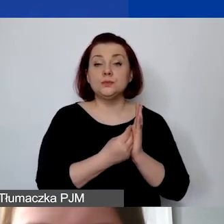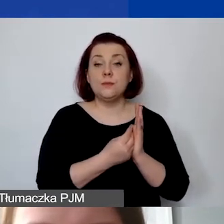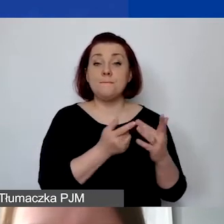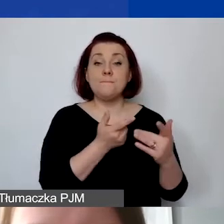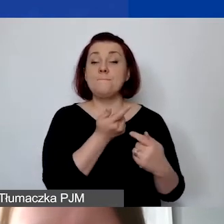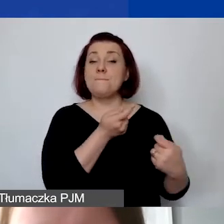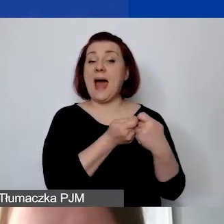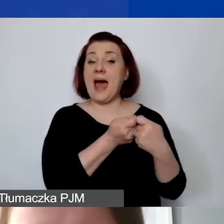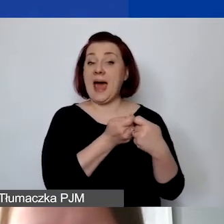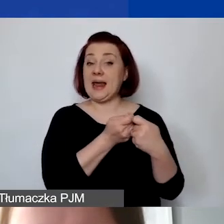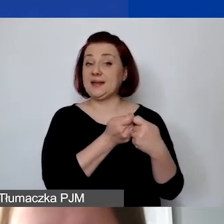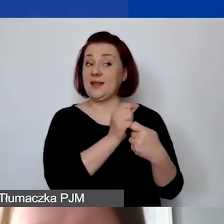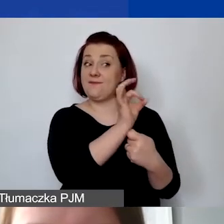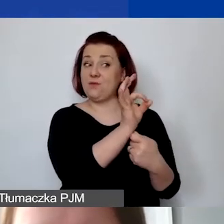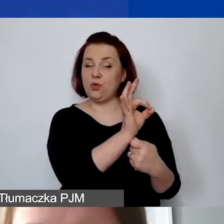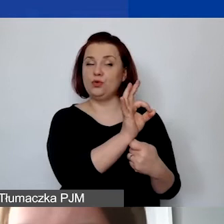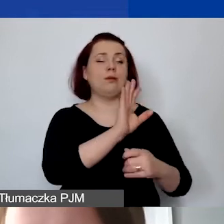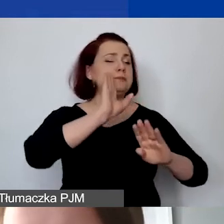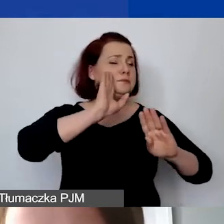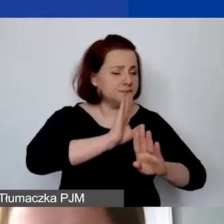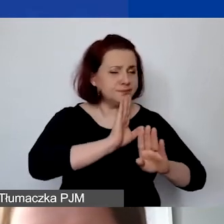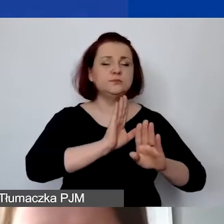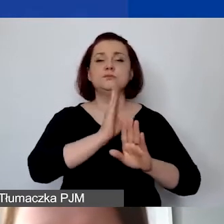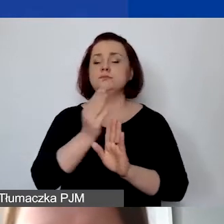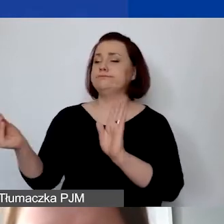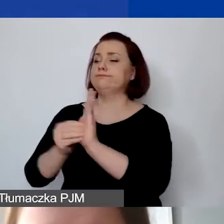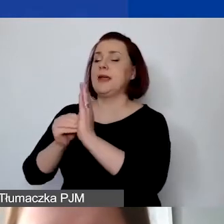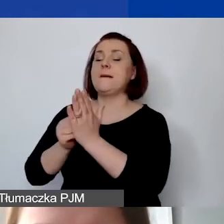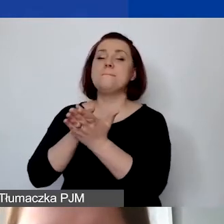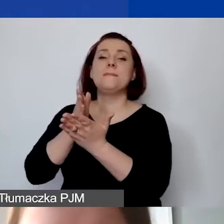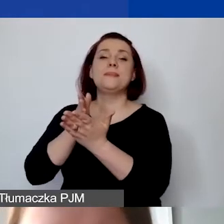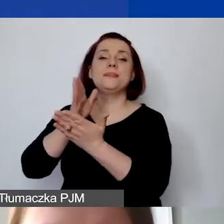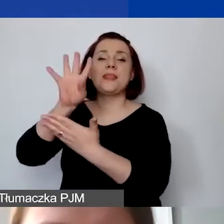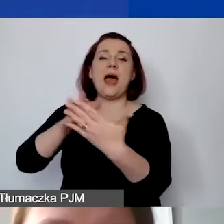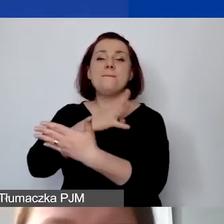należy je powtórzyć w tabeli pomocniczej w generatorze.